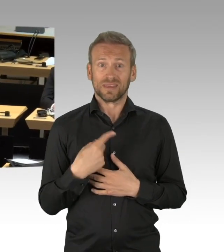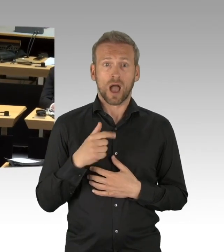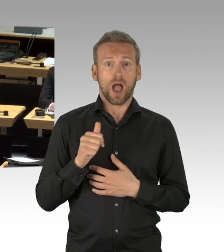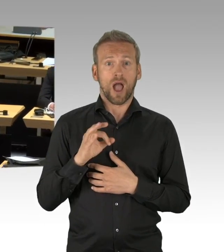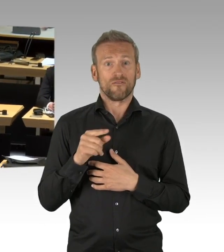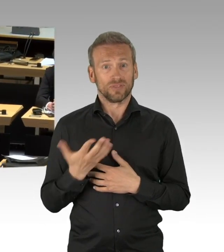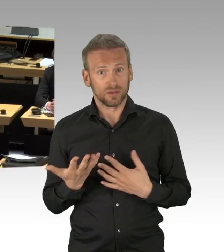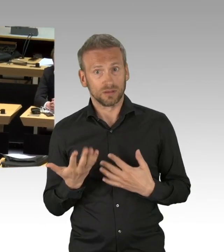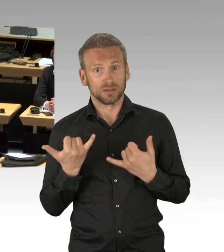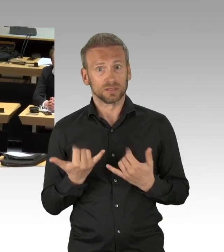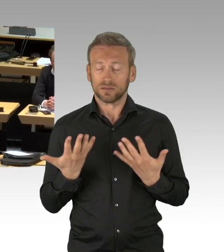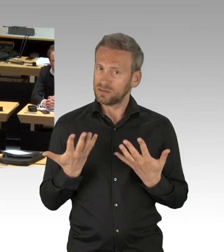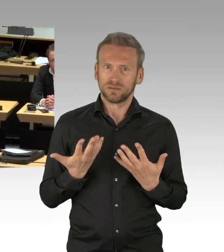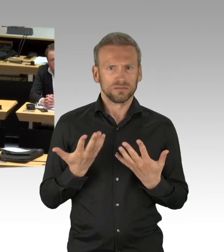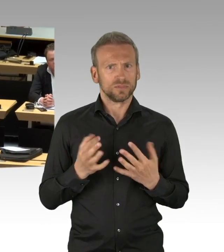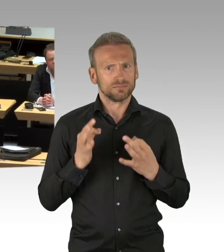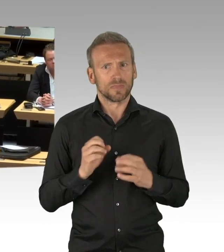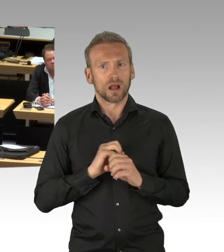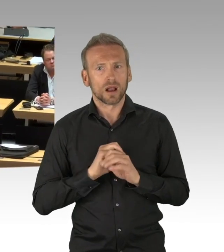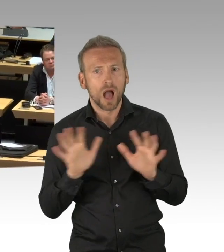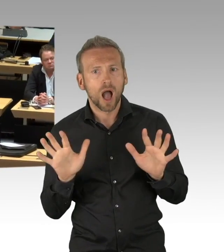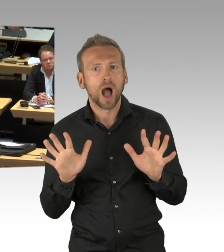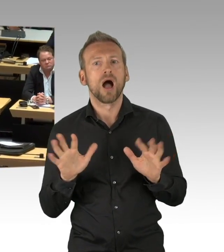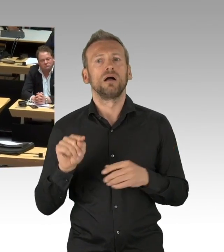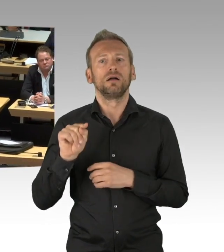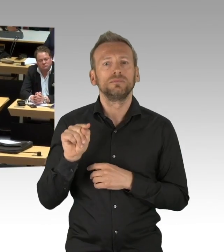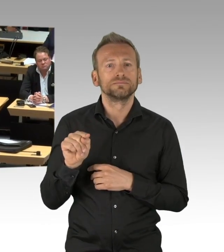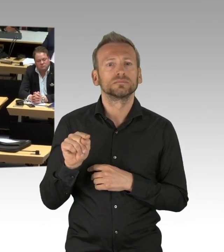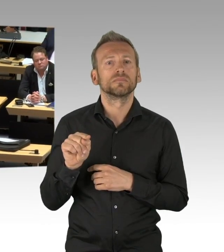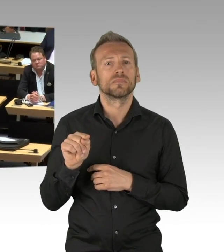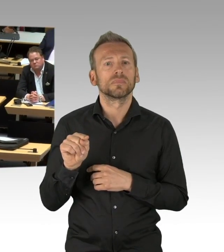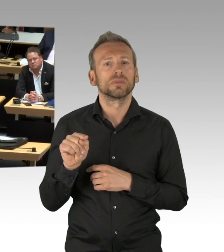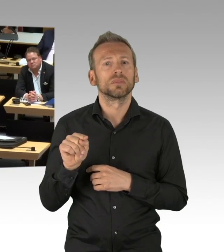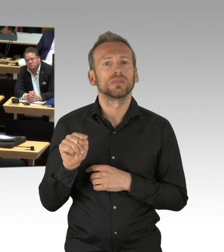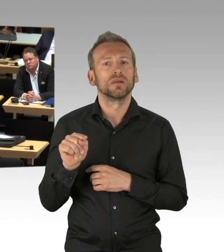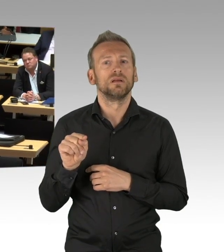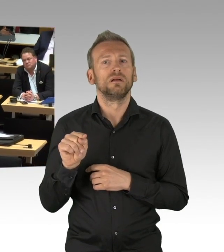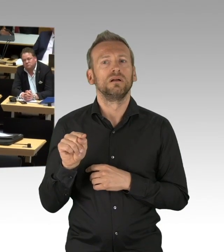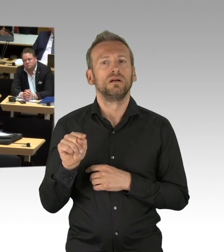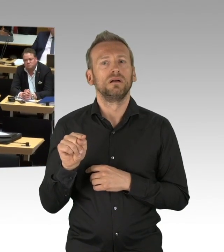aber eben nicht der gesamten Bevölkerung mit dem Shutdown, mit dem nicht nur Social Distancing verbunden ist, sondern fast ein sozialer Tod